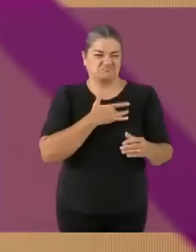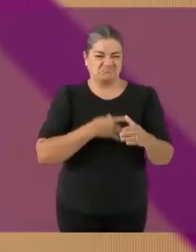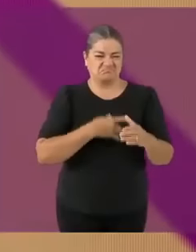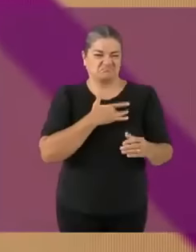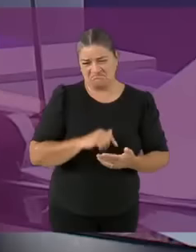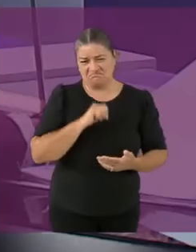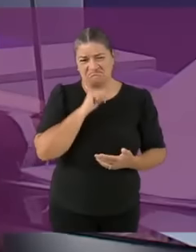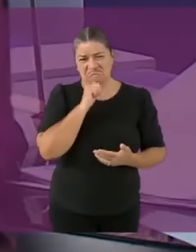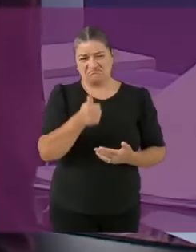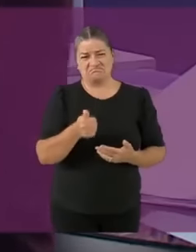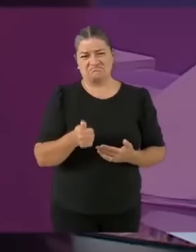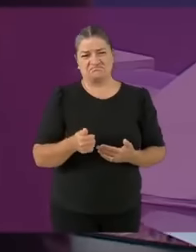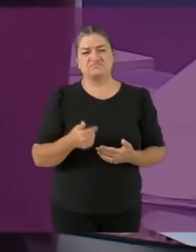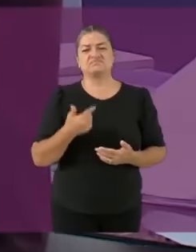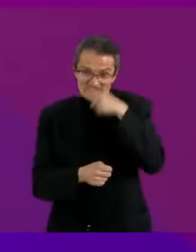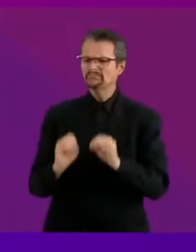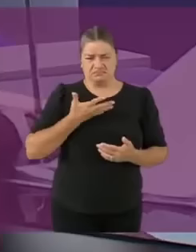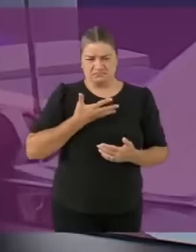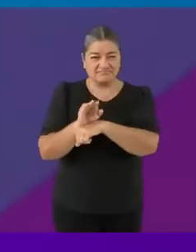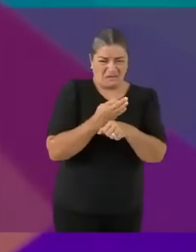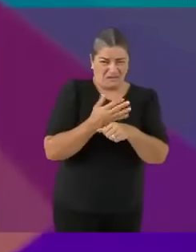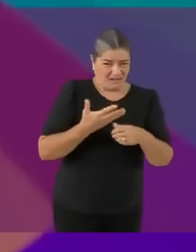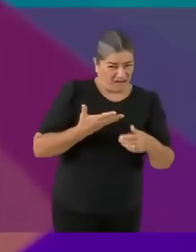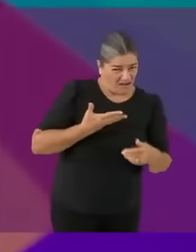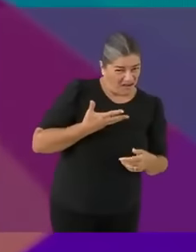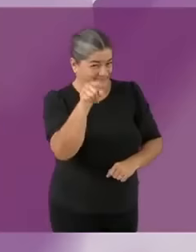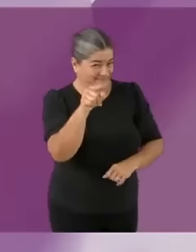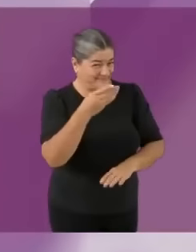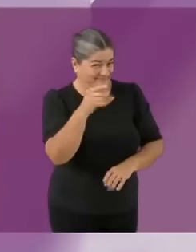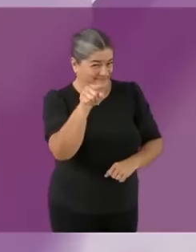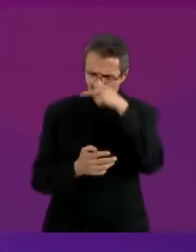AñoñA Yo tengo las manos cochinas de pura paja, LOL